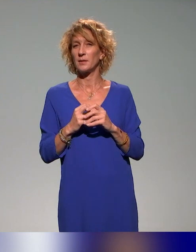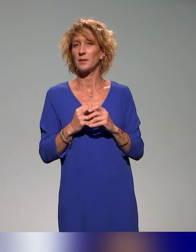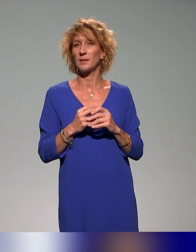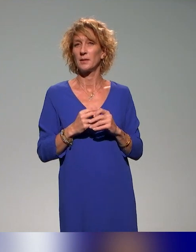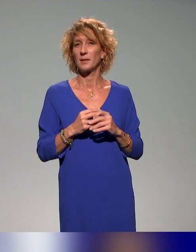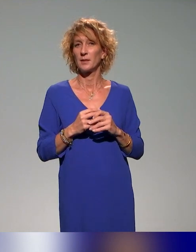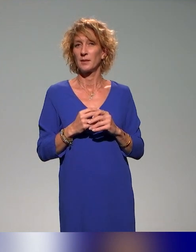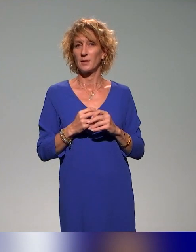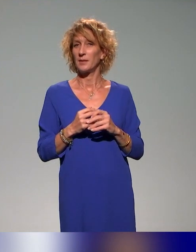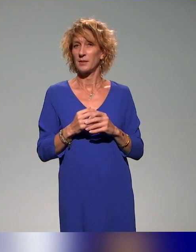Oui.